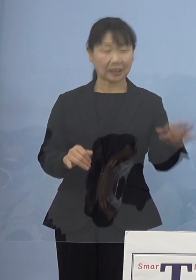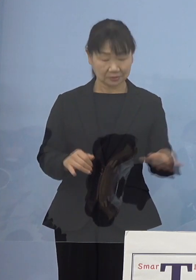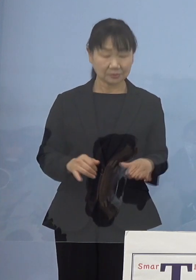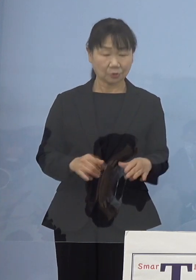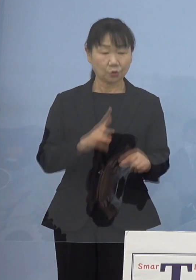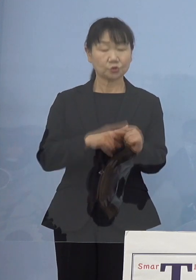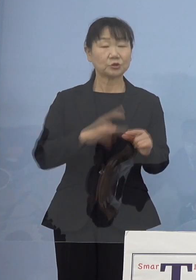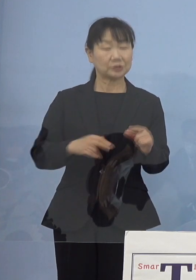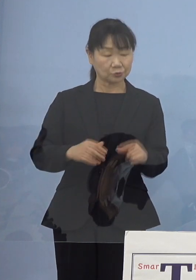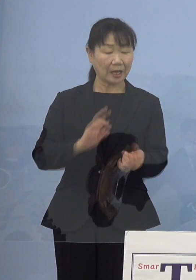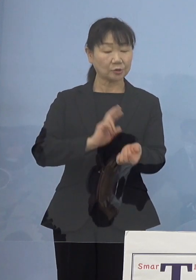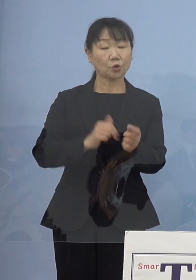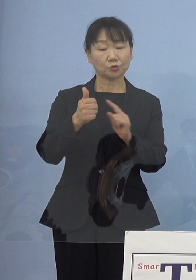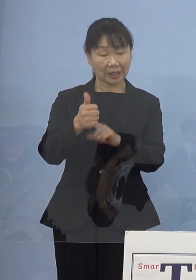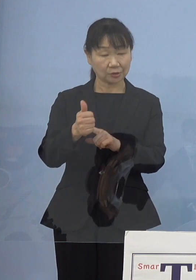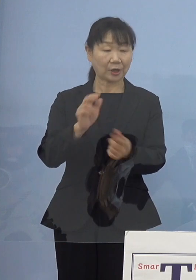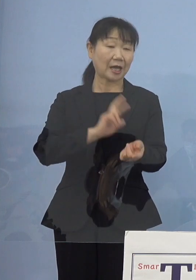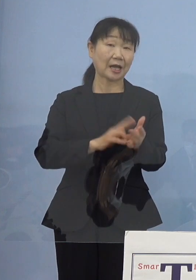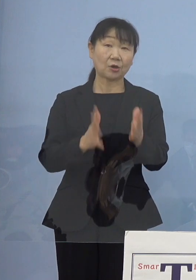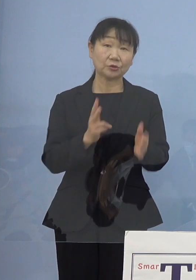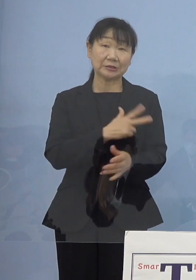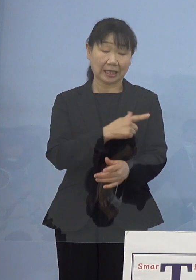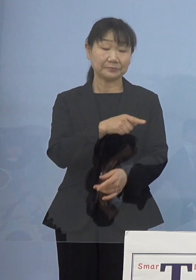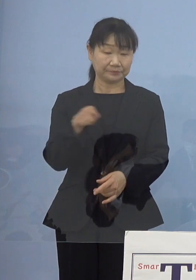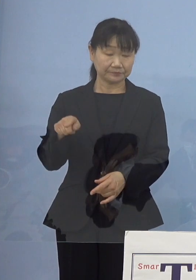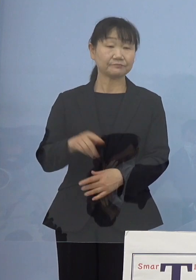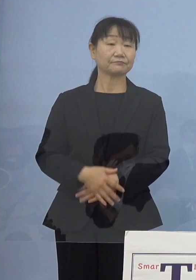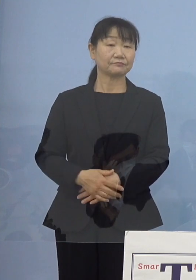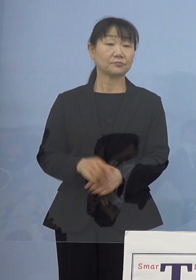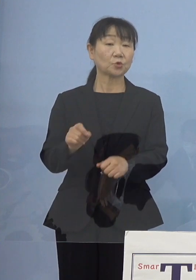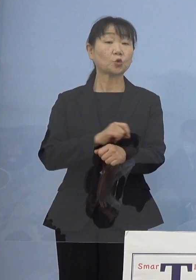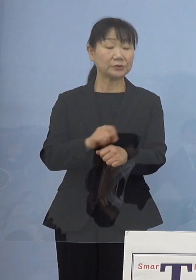看護師さんであったりと 特に看護師さん